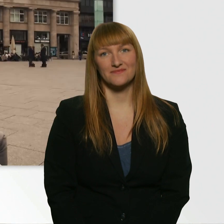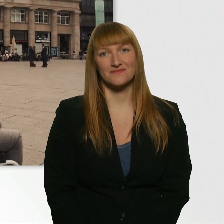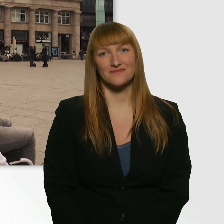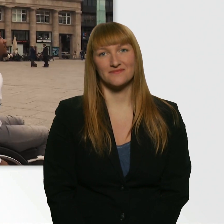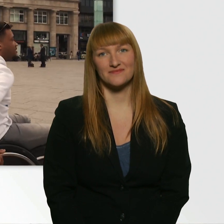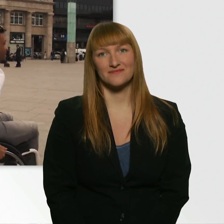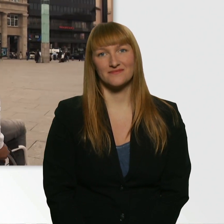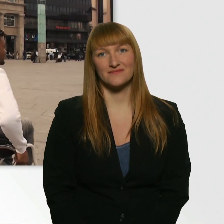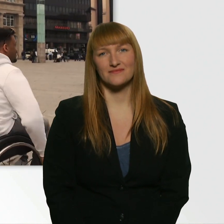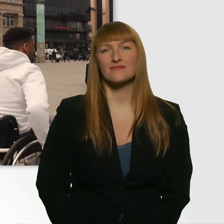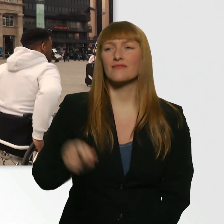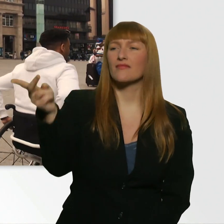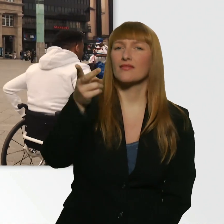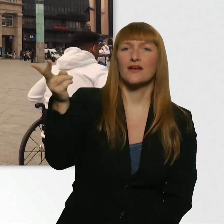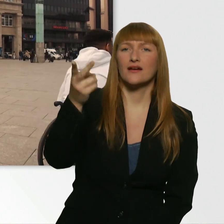Ich nehm die beiden Jungs, die da drüben sind.